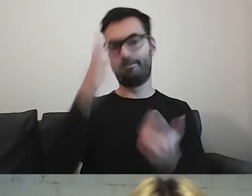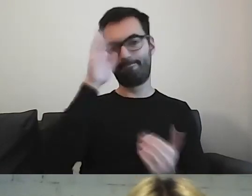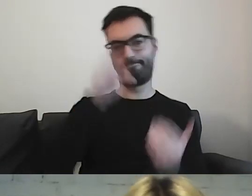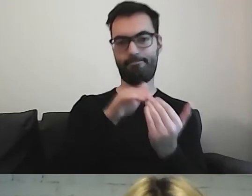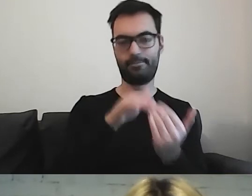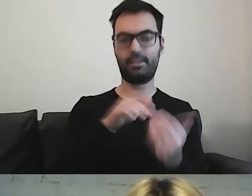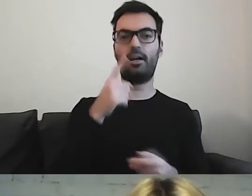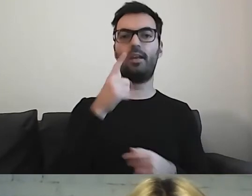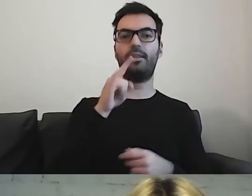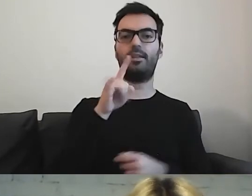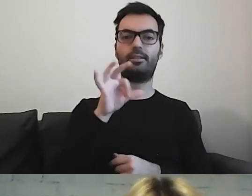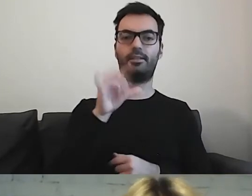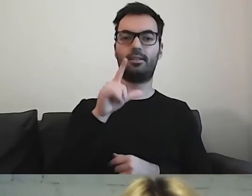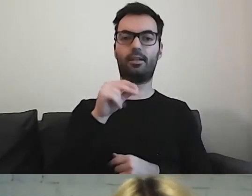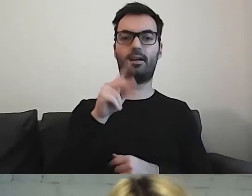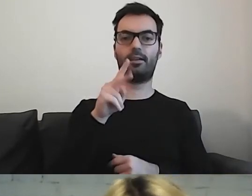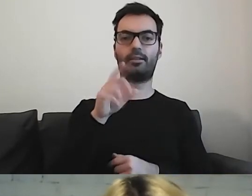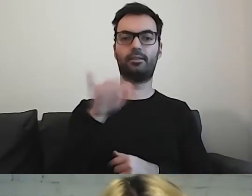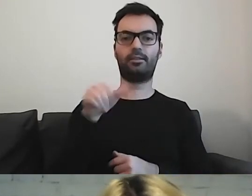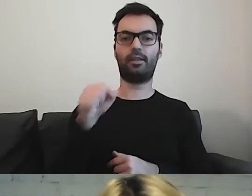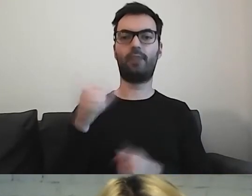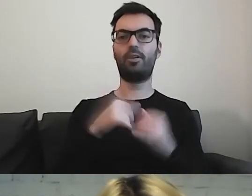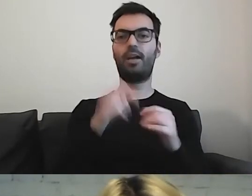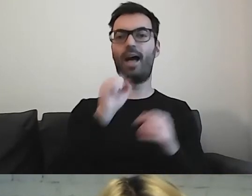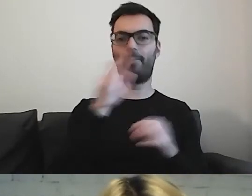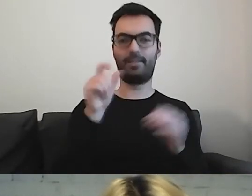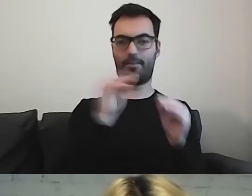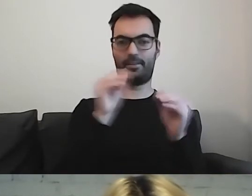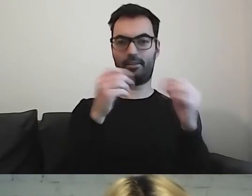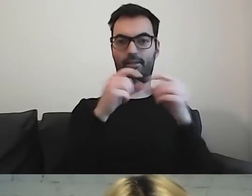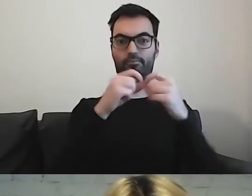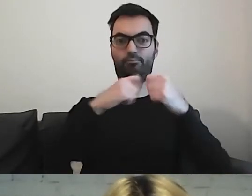Różne odległości między literami wpływają na jakość naszego czytania i rozumienia.